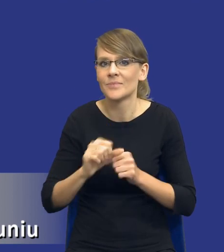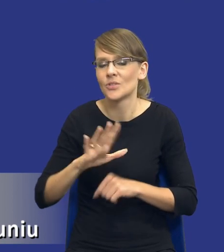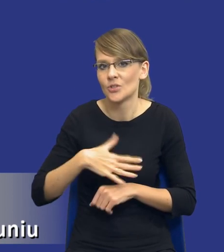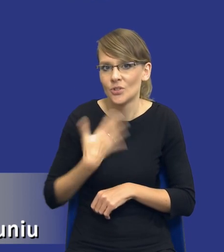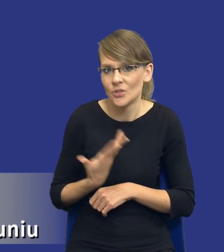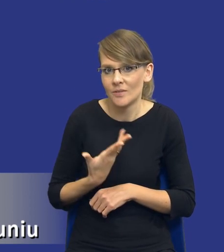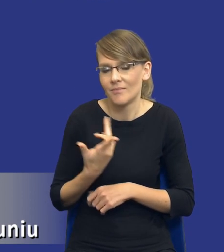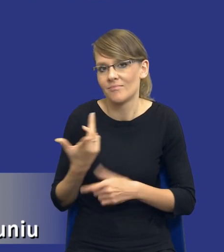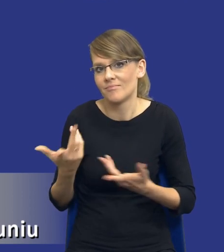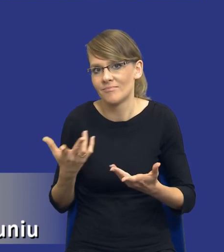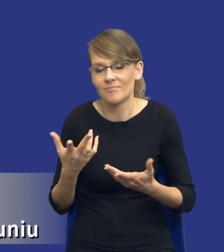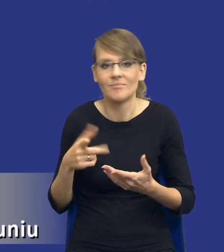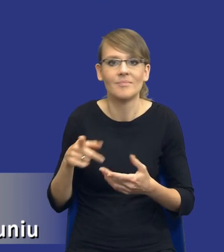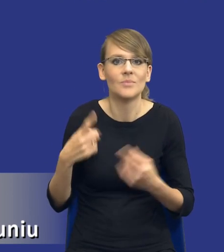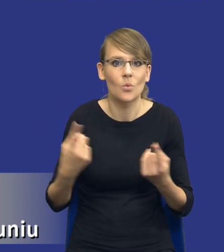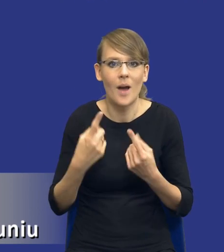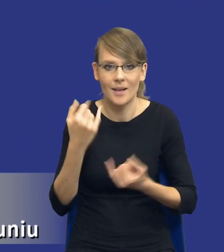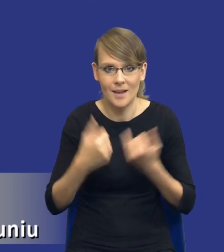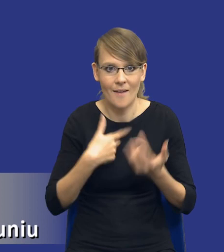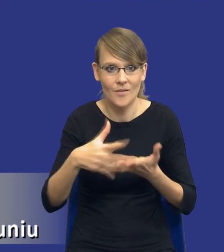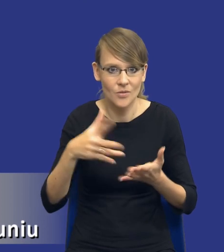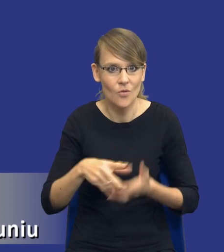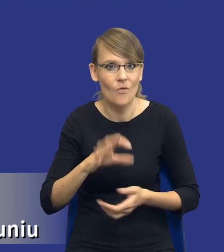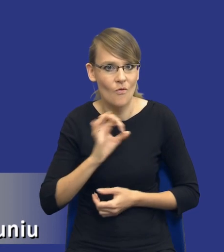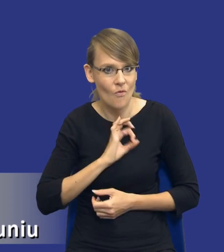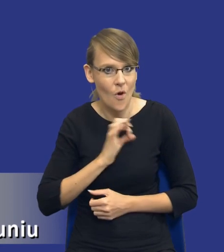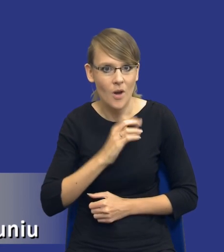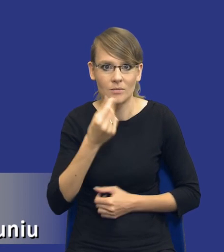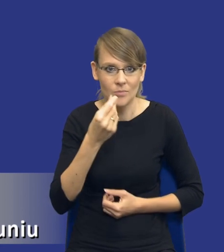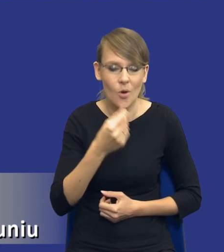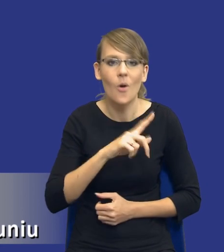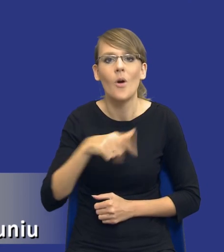jeżeli wydatkujemy własne środki, to bardzo staramy się racjonalizować te